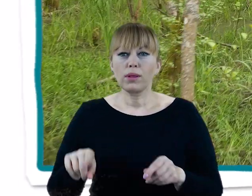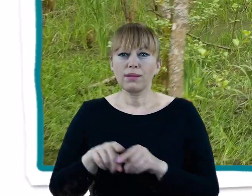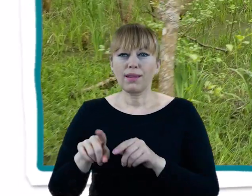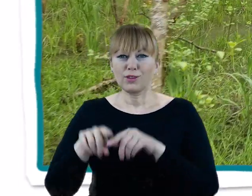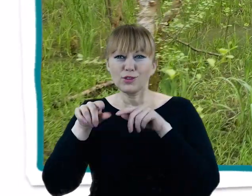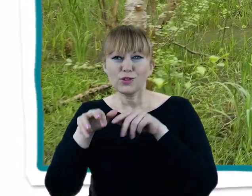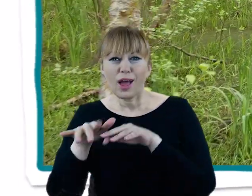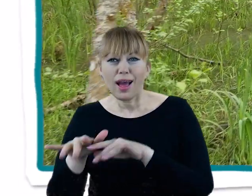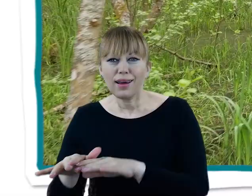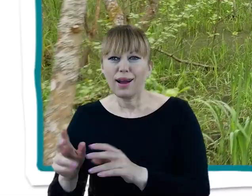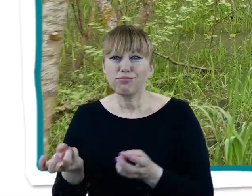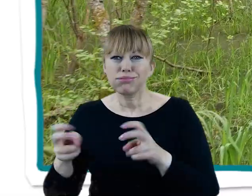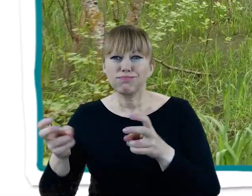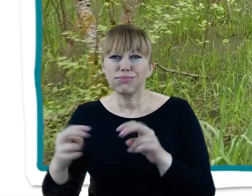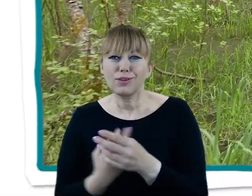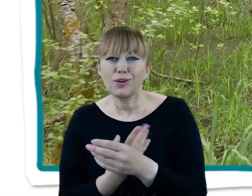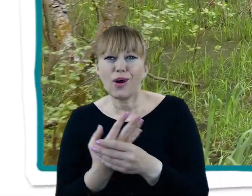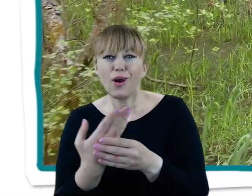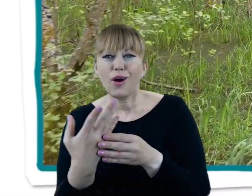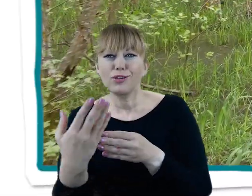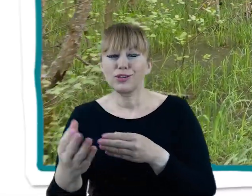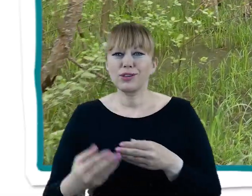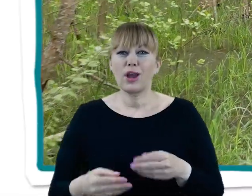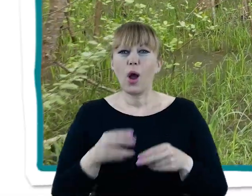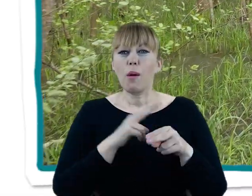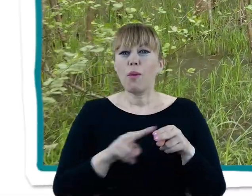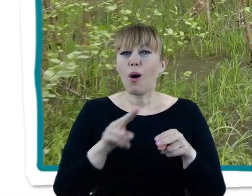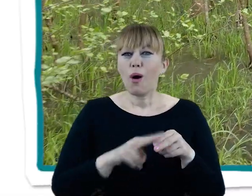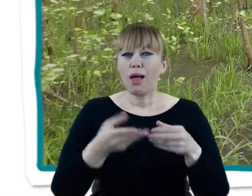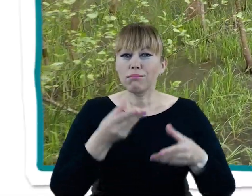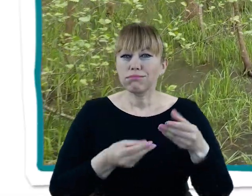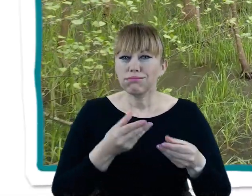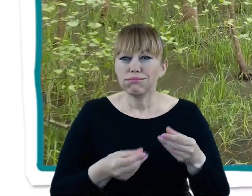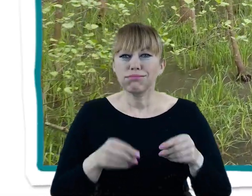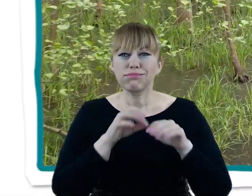jezior, które powstały w jej biegu oraz podmokłych łąk i okresowo zalewanych lasów.